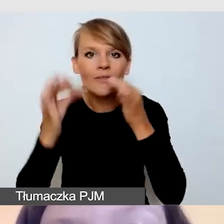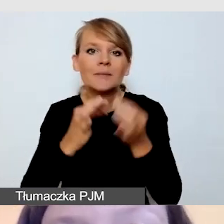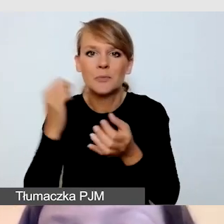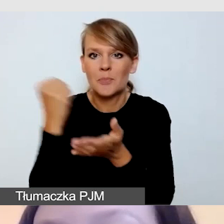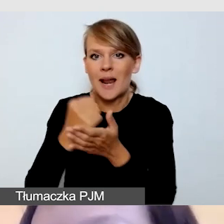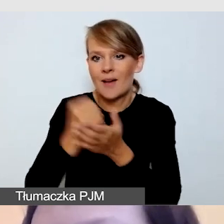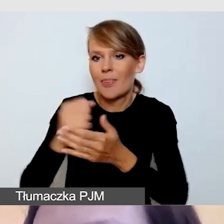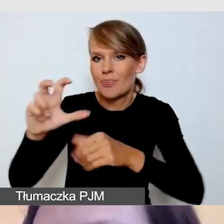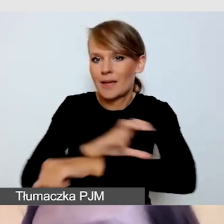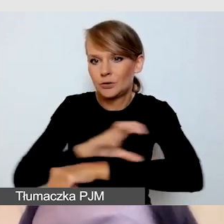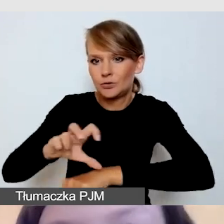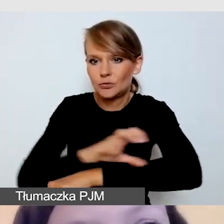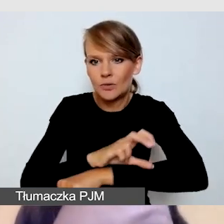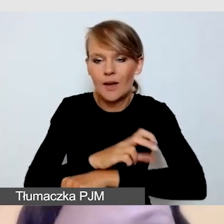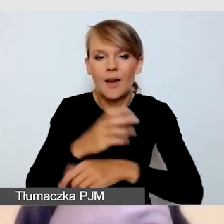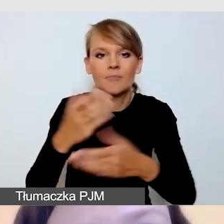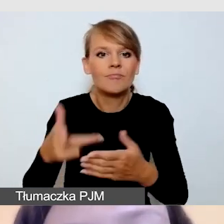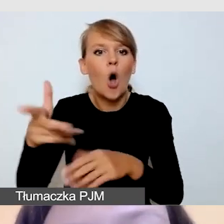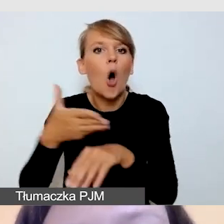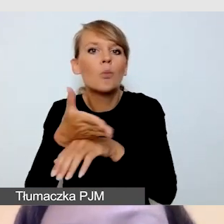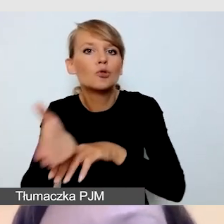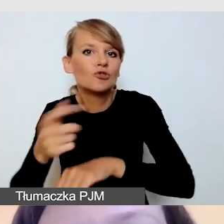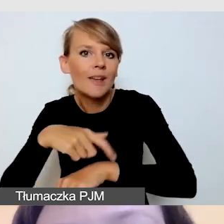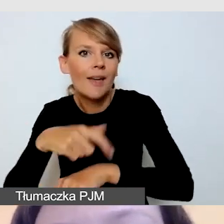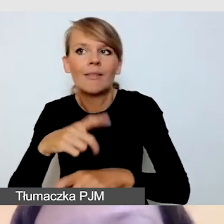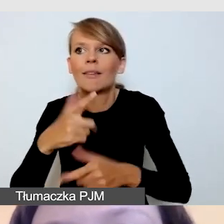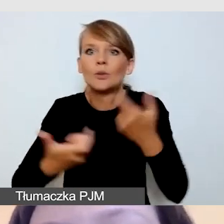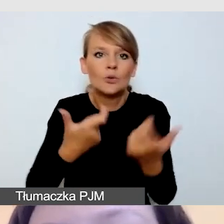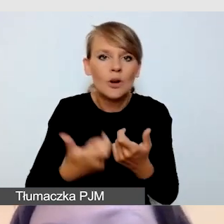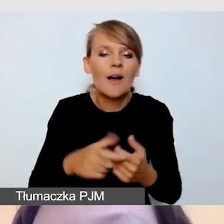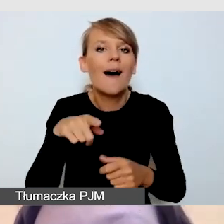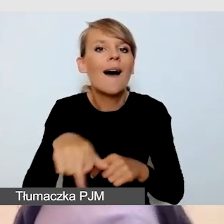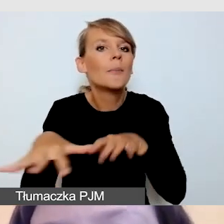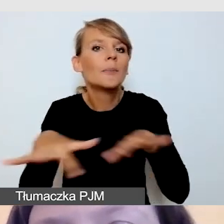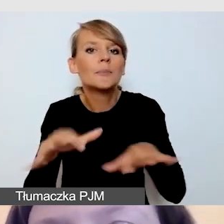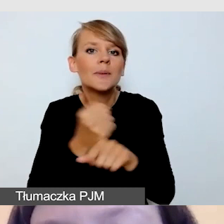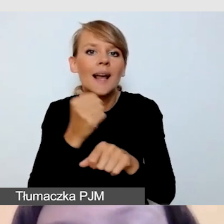jak radzić sobie z opóźnieniem, jak zorganizować stanowisko pracy dla tłumacza języka migowego.